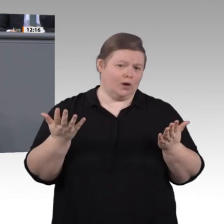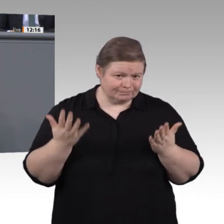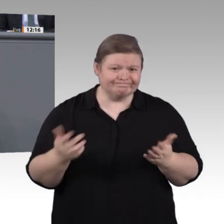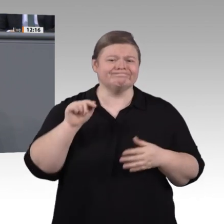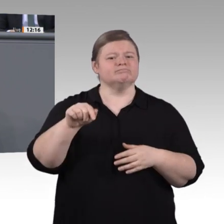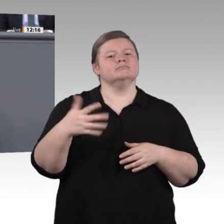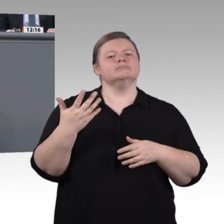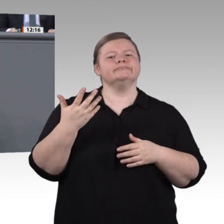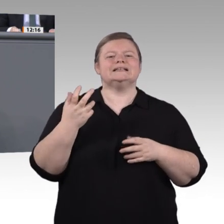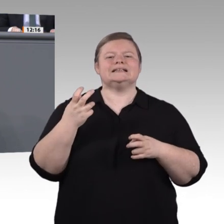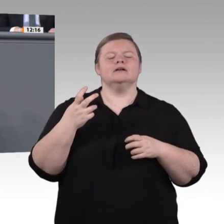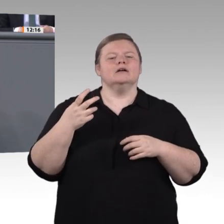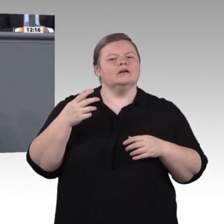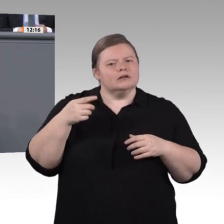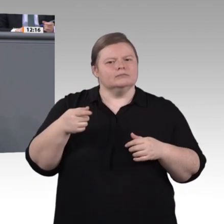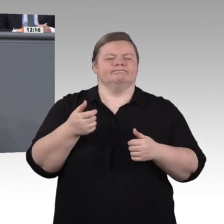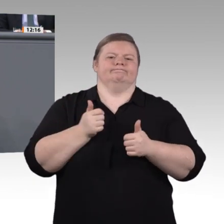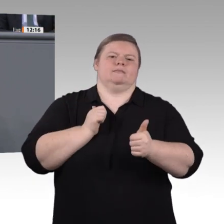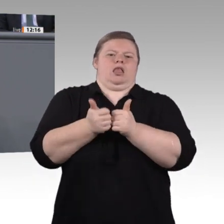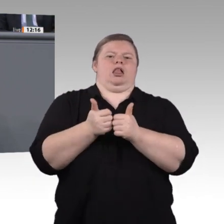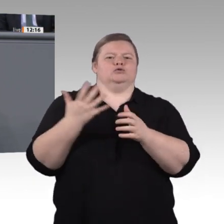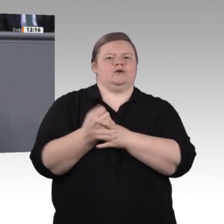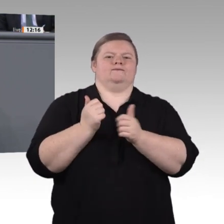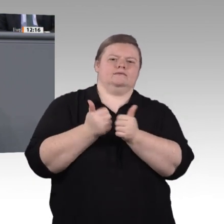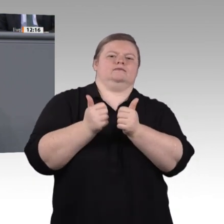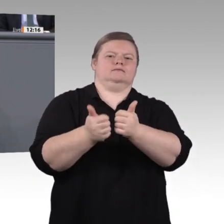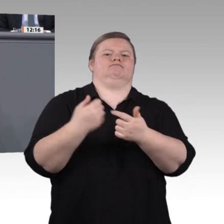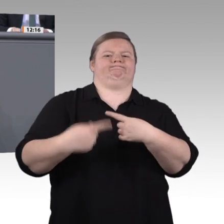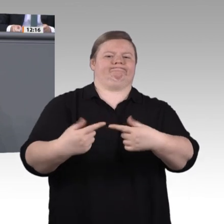und in außerbetrieblichen Bildungsstätten, in allen Bereichen unserer Arbeitswelt,